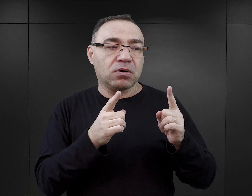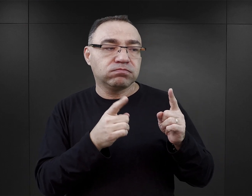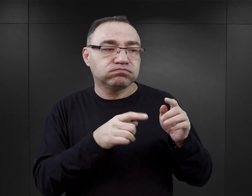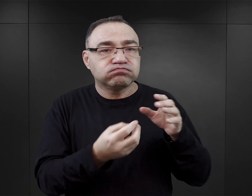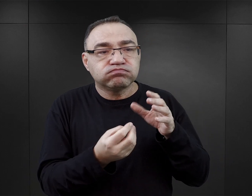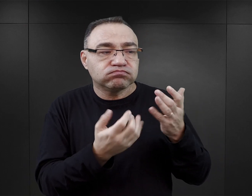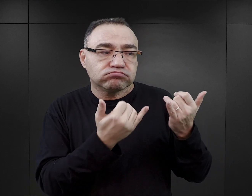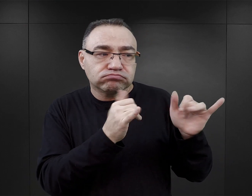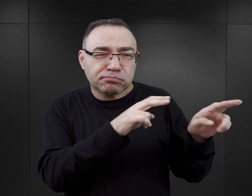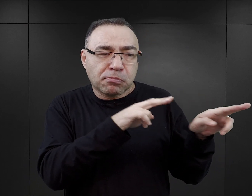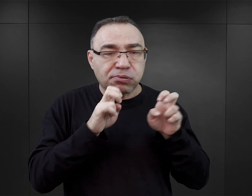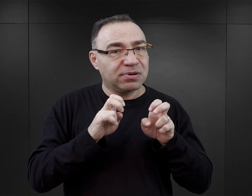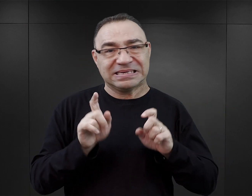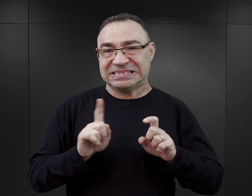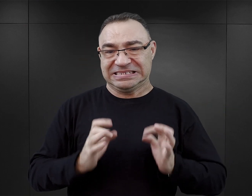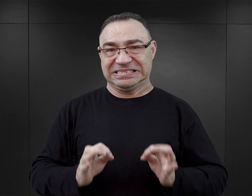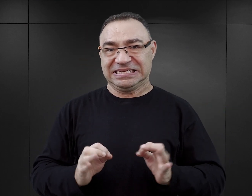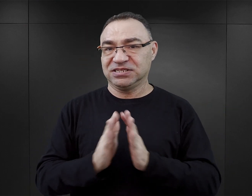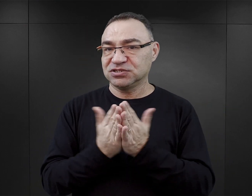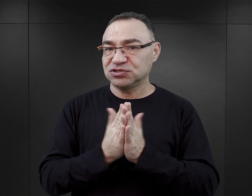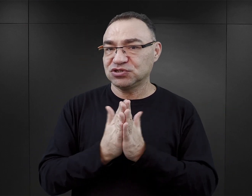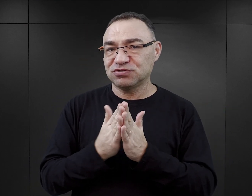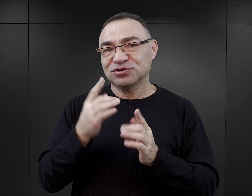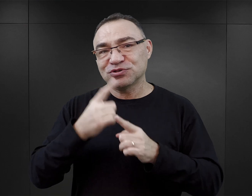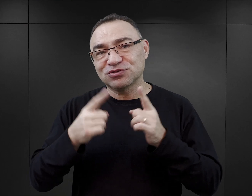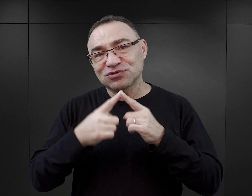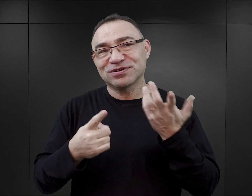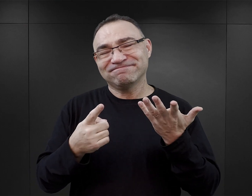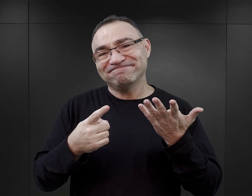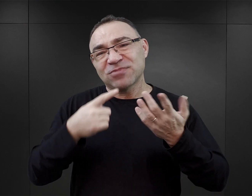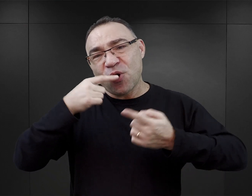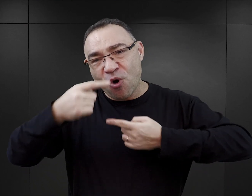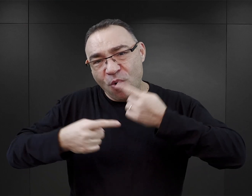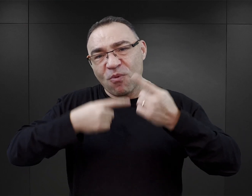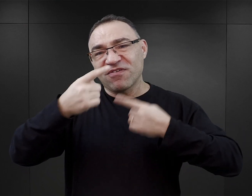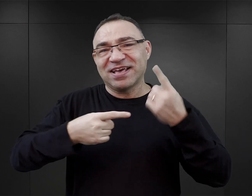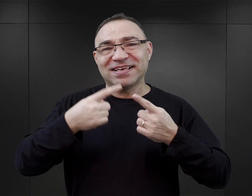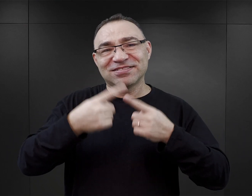ale to są książki, które mają charakter i narrację typową dla powieści, czyli dla fikcji literackiej.